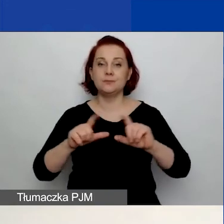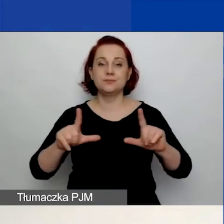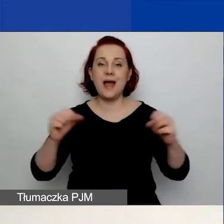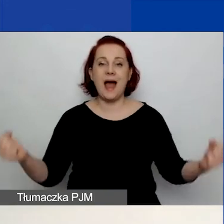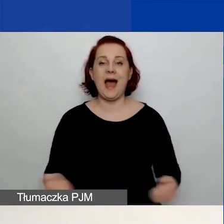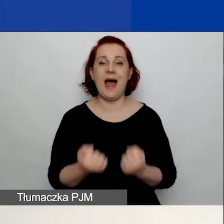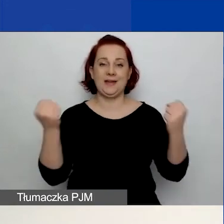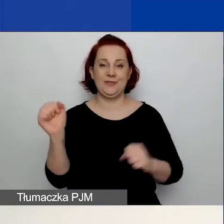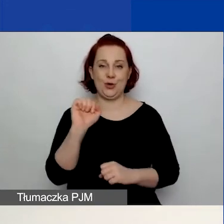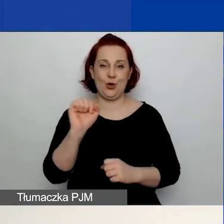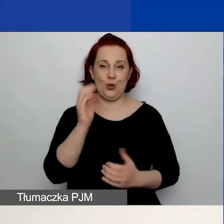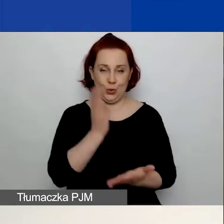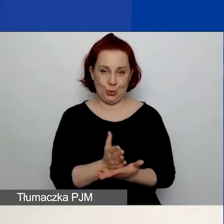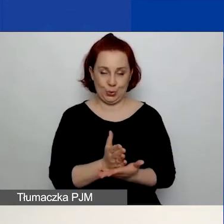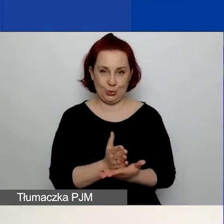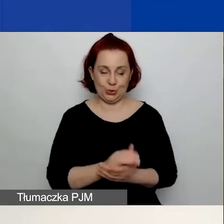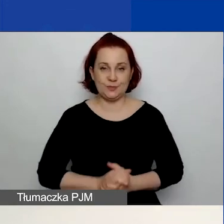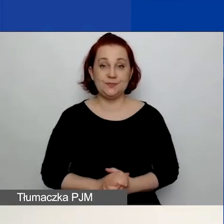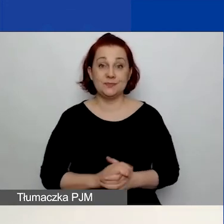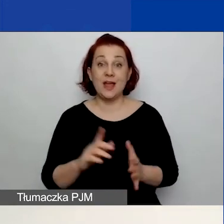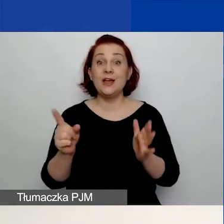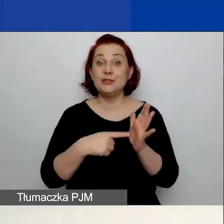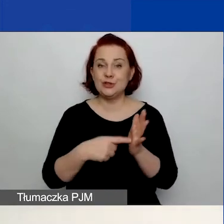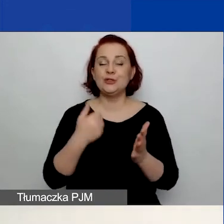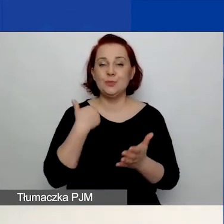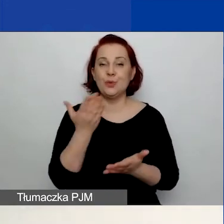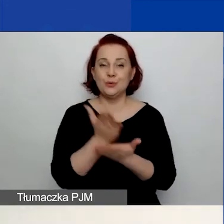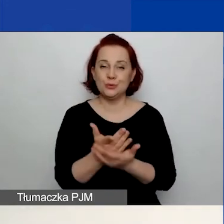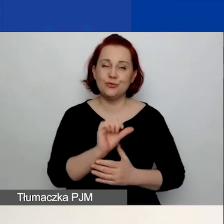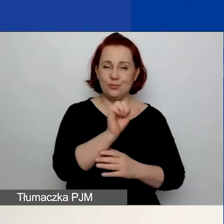Ponieważ część z państwa brała już udział w pierwszym konkursie